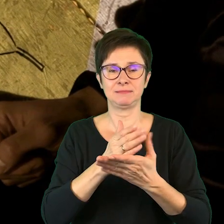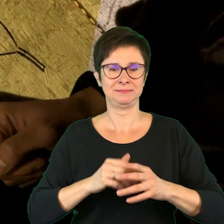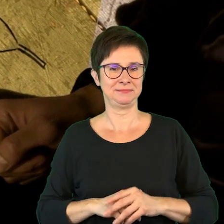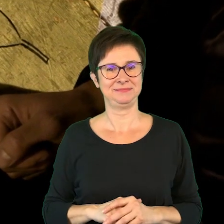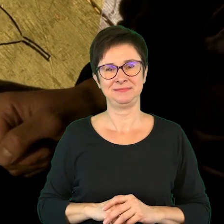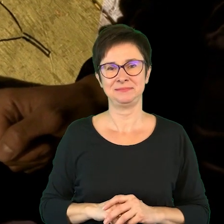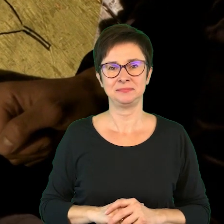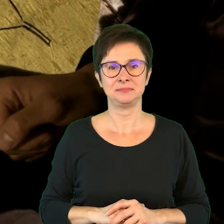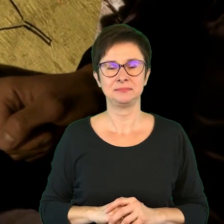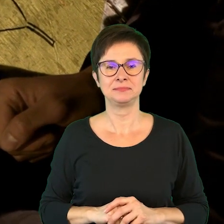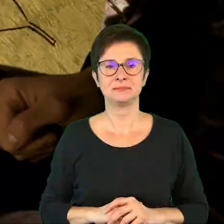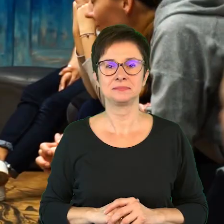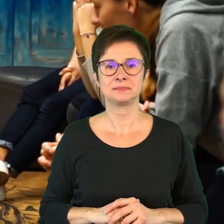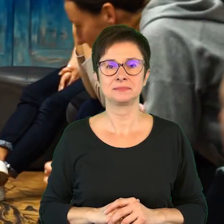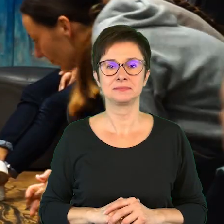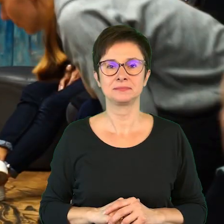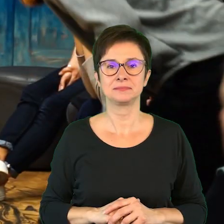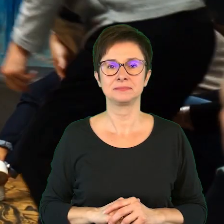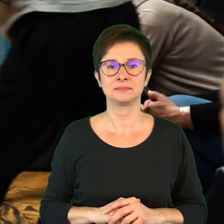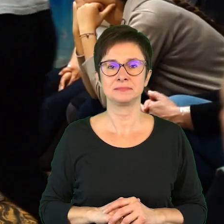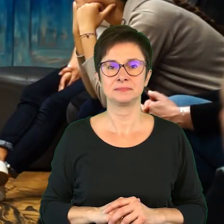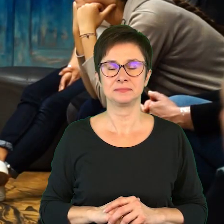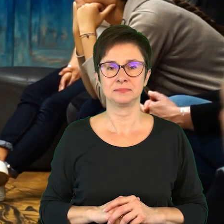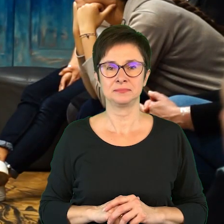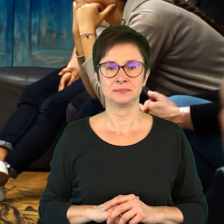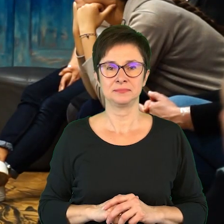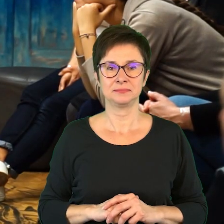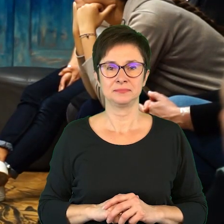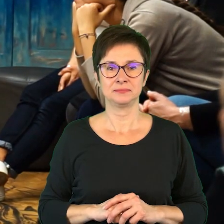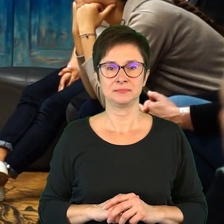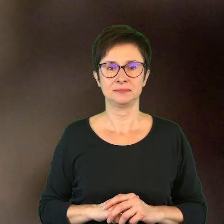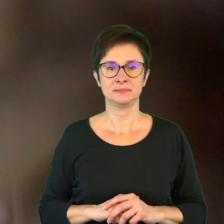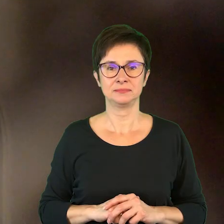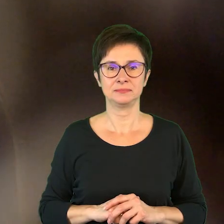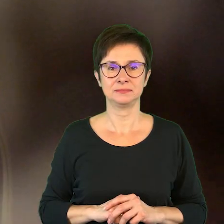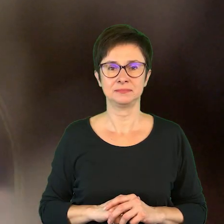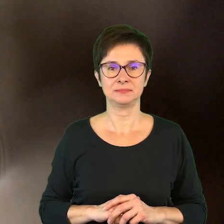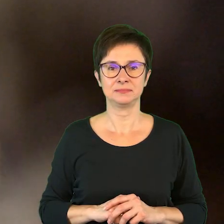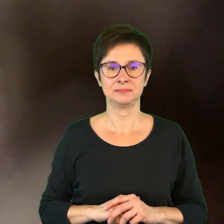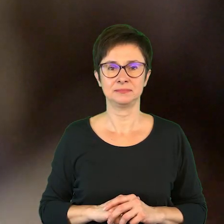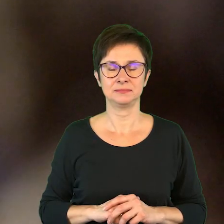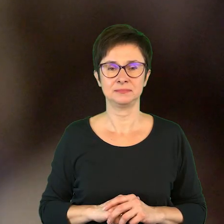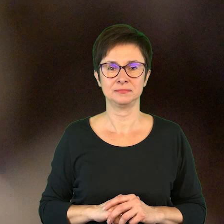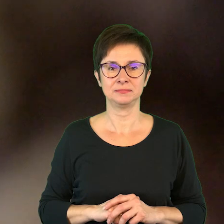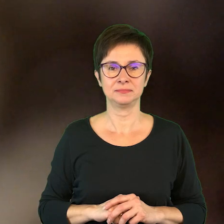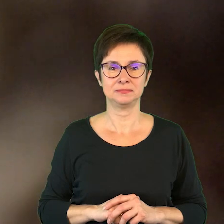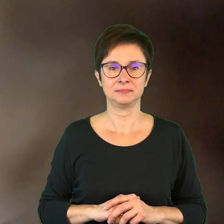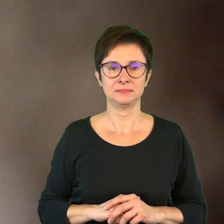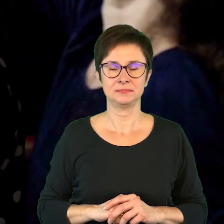Rytmiczna muzyka.